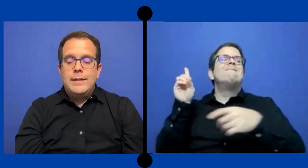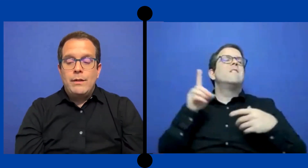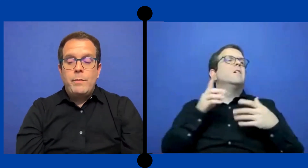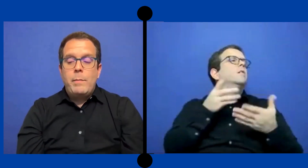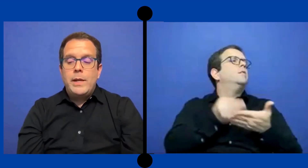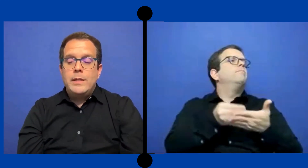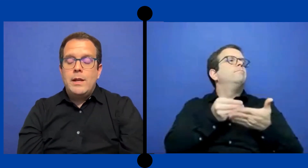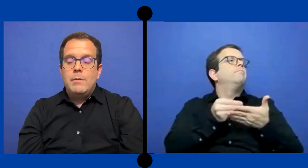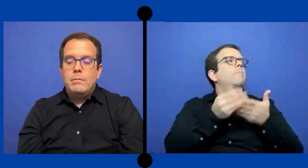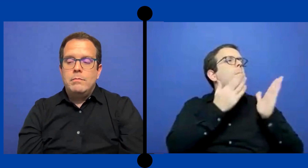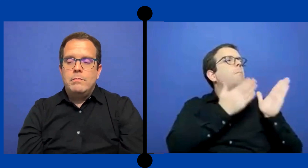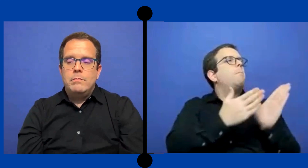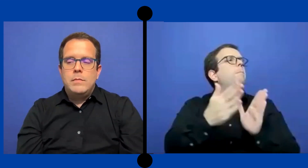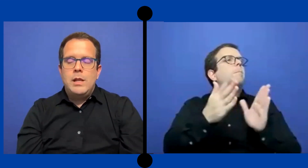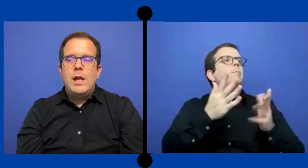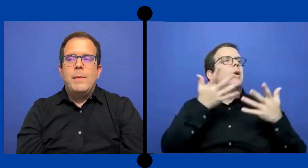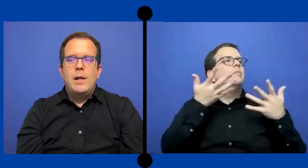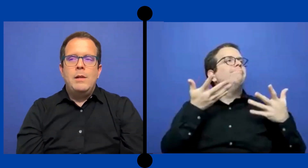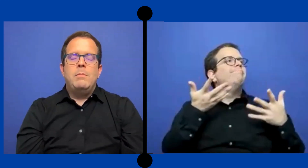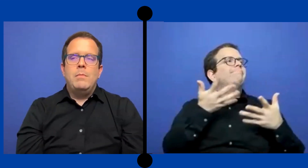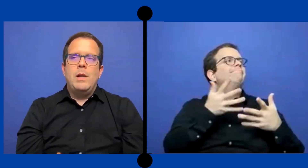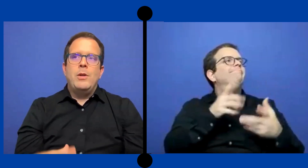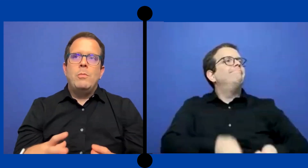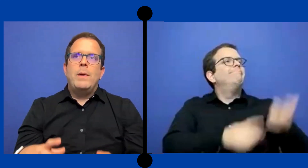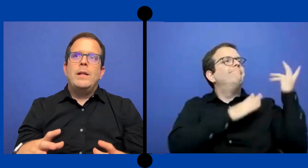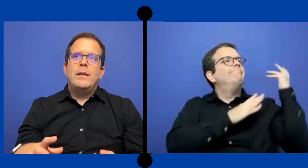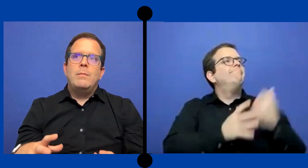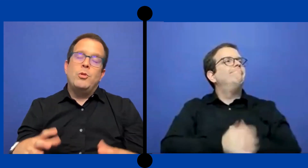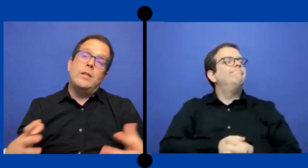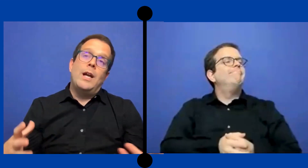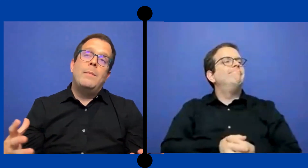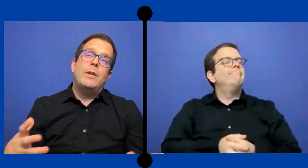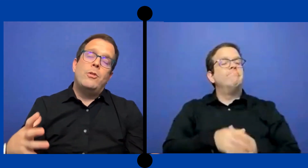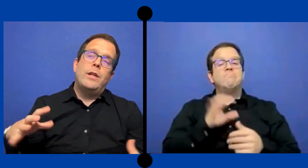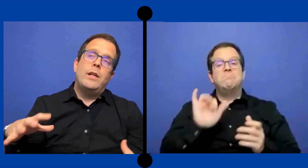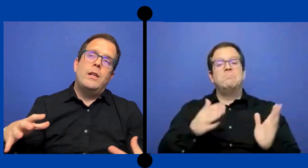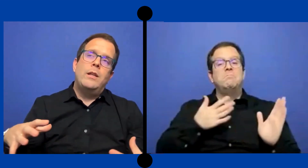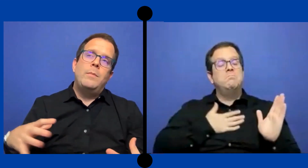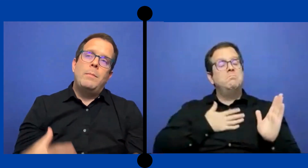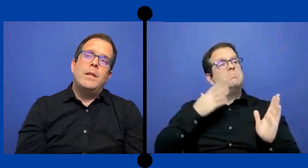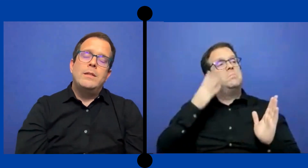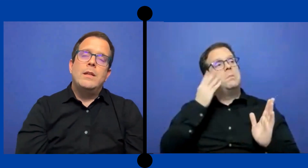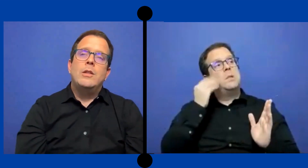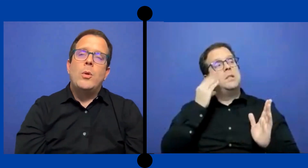Esa fue mi experiencia la mayor parte del porcentaje mayor de mi experiencia ya ...